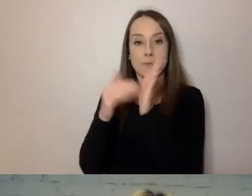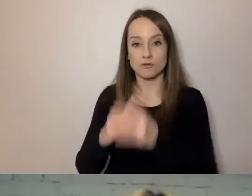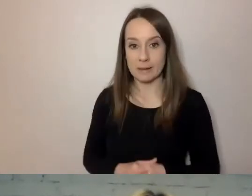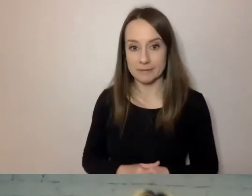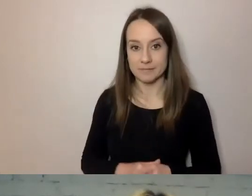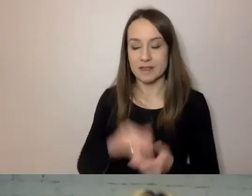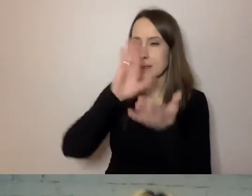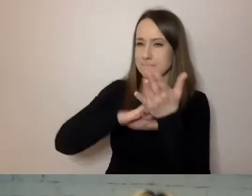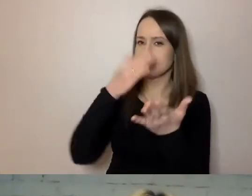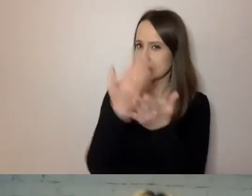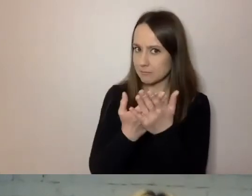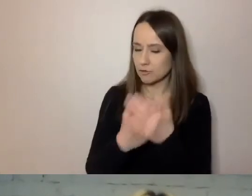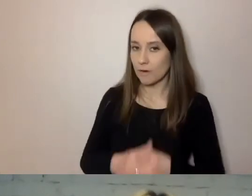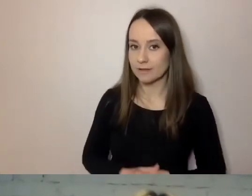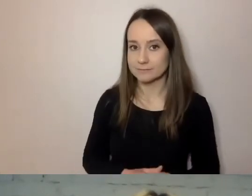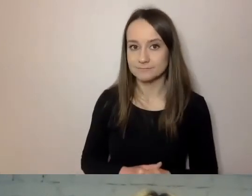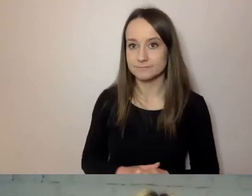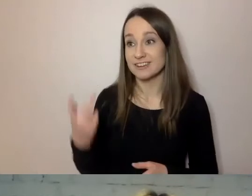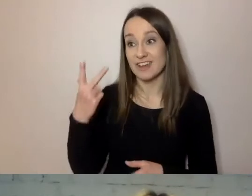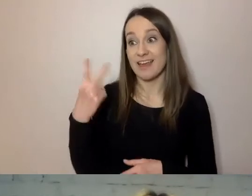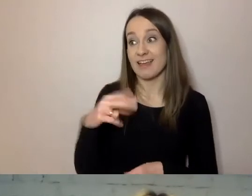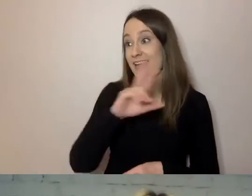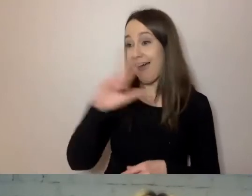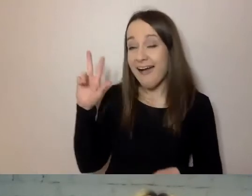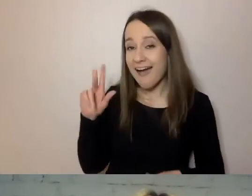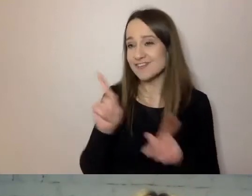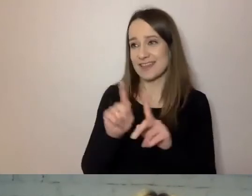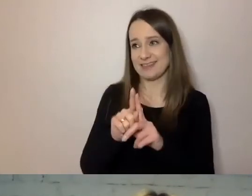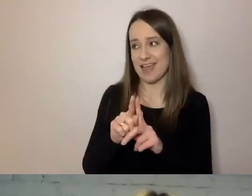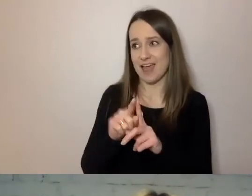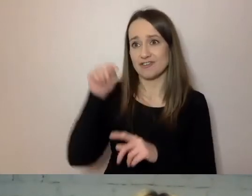że nie każdy mieszkaniec stolicy i okolic zna język angielski.